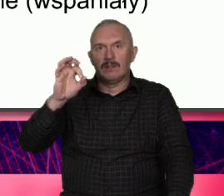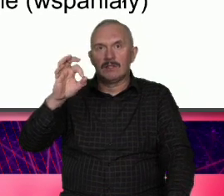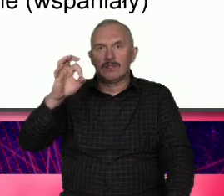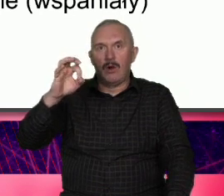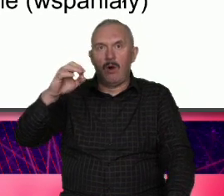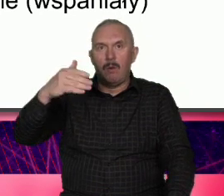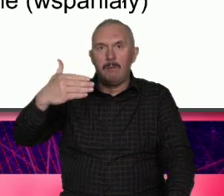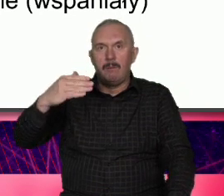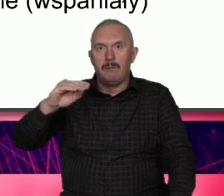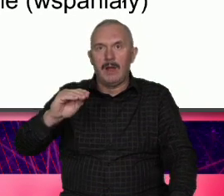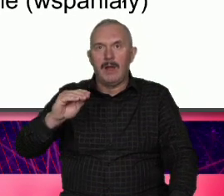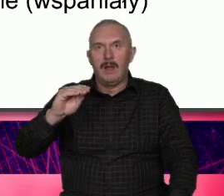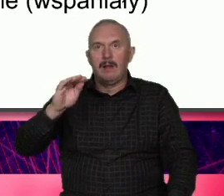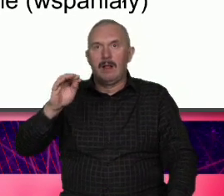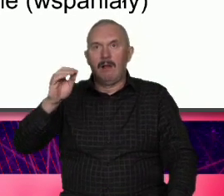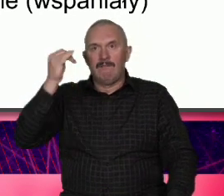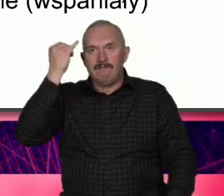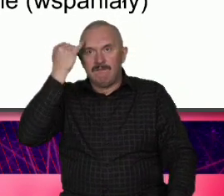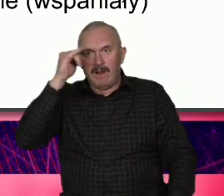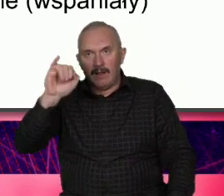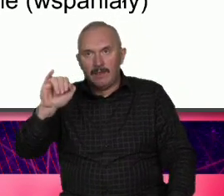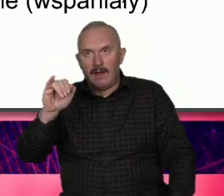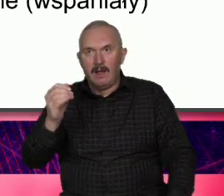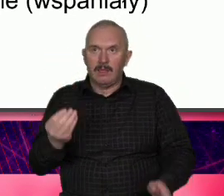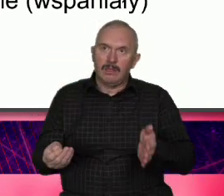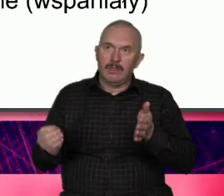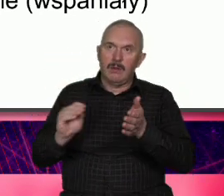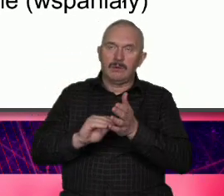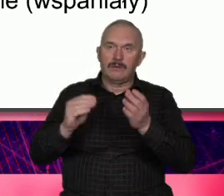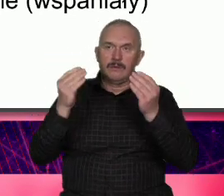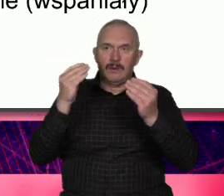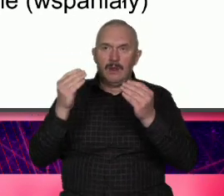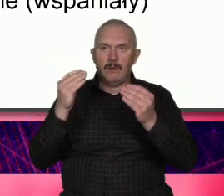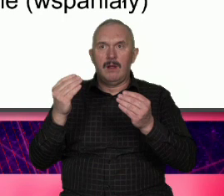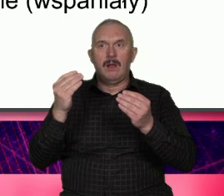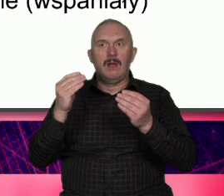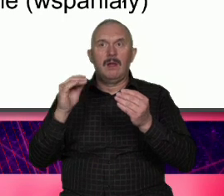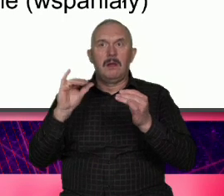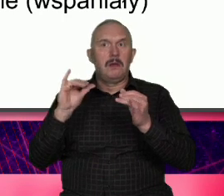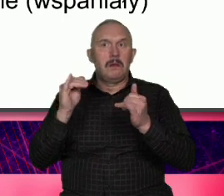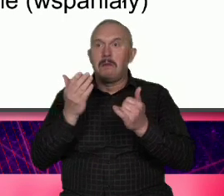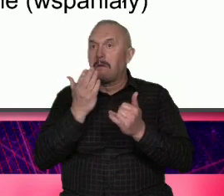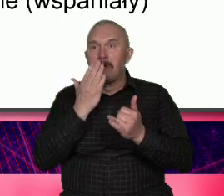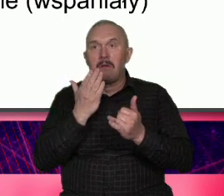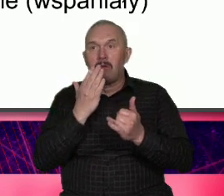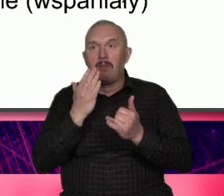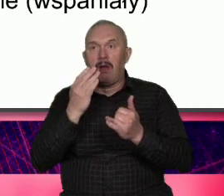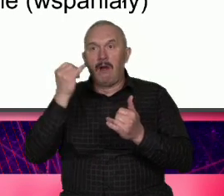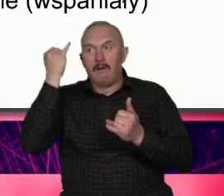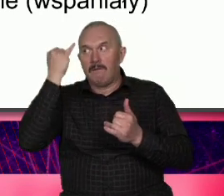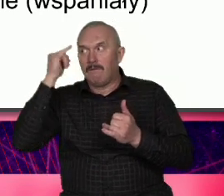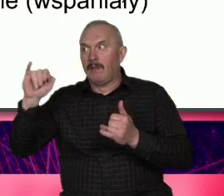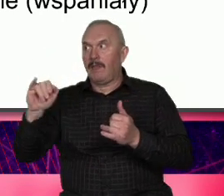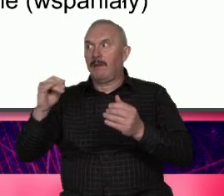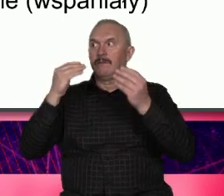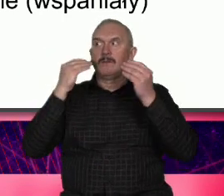jak wada połączona z aom jak wspaniały Czyli z tego co jest naszą wadą powodem